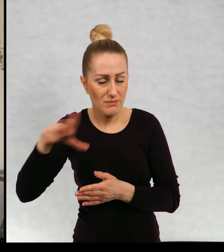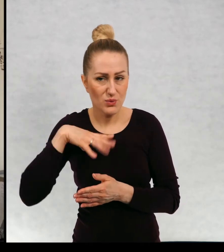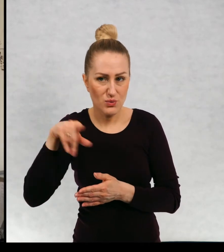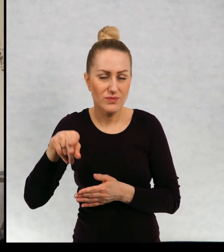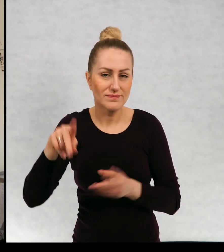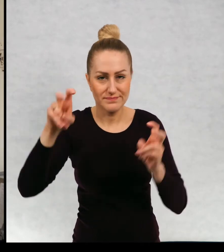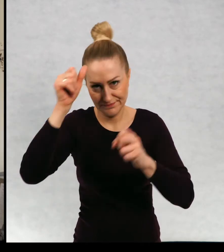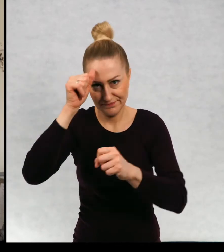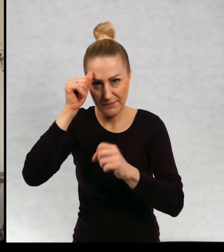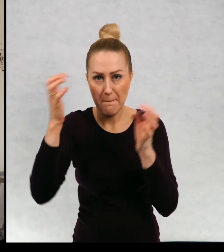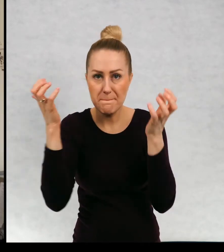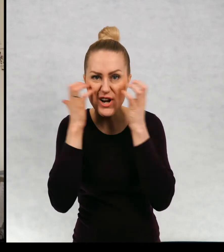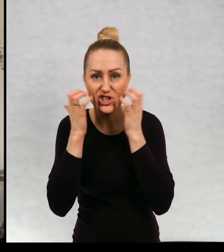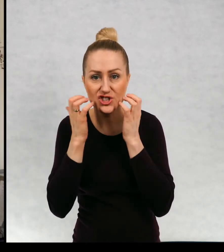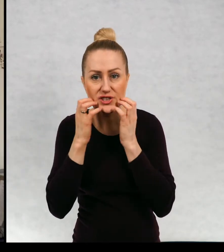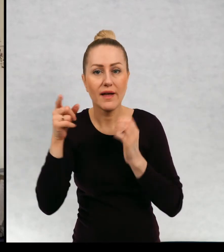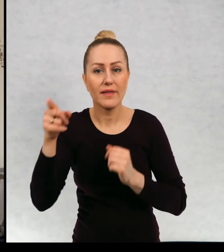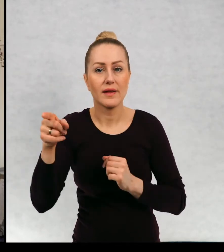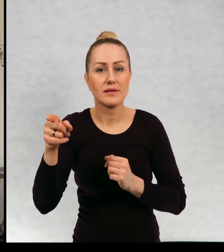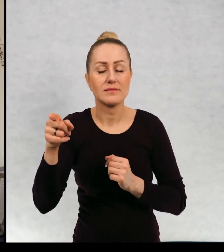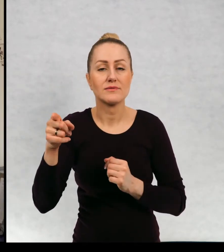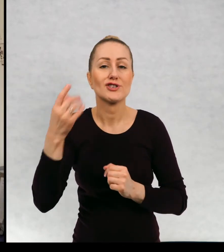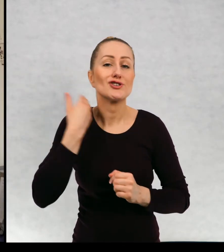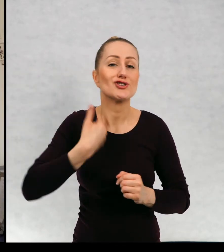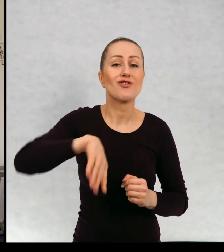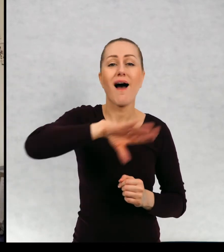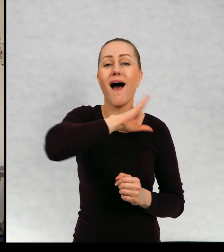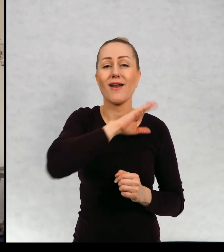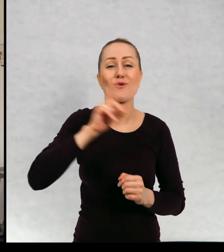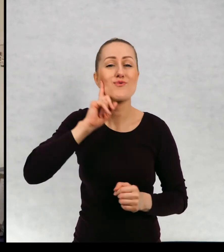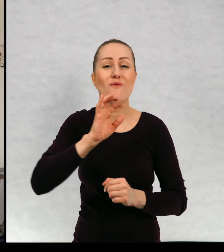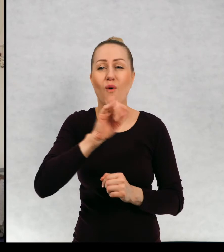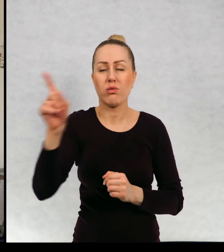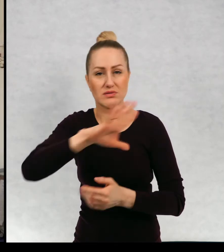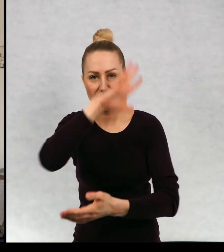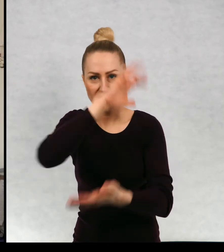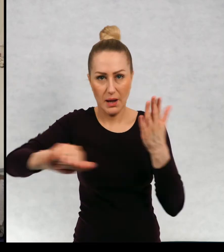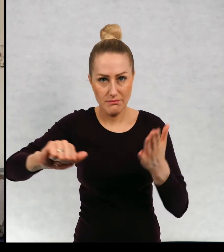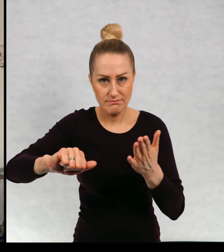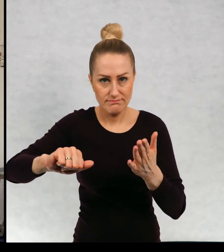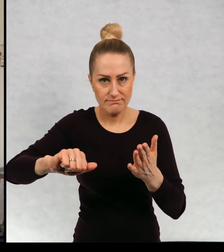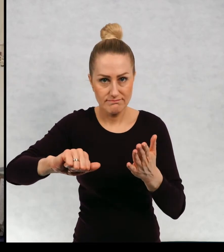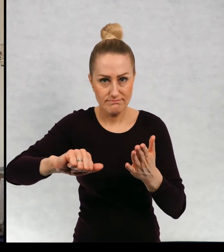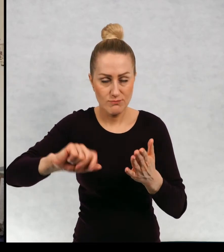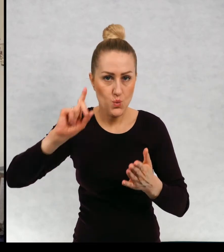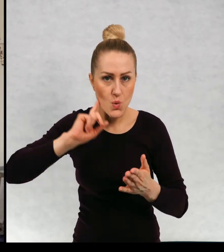Którzy zdarli szalik klubowy